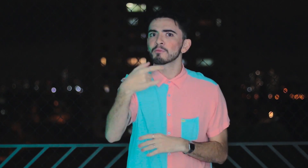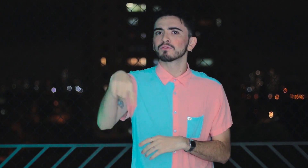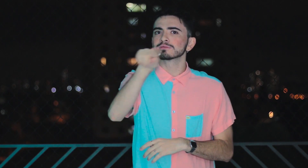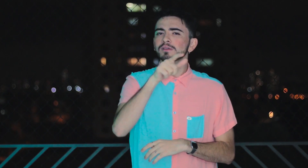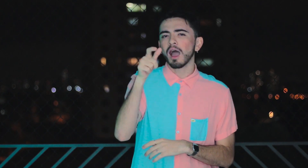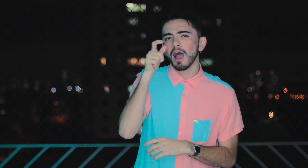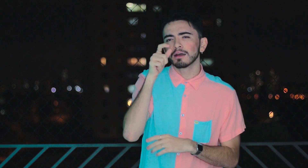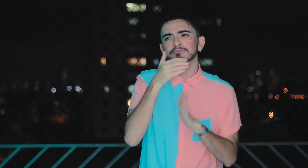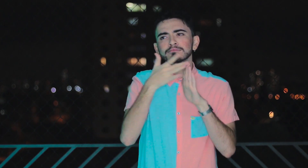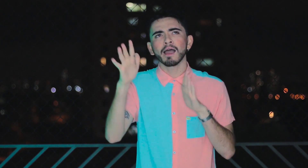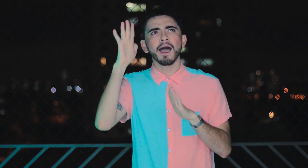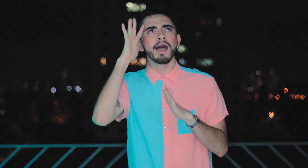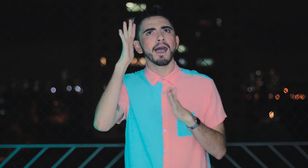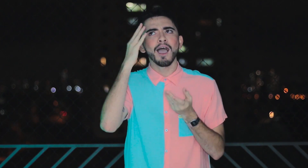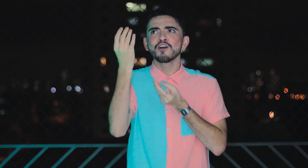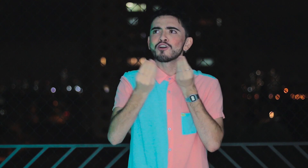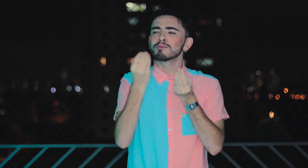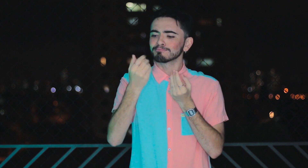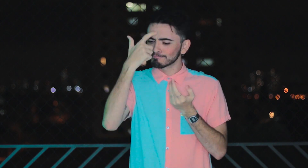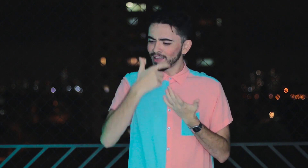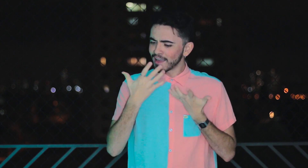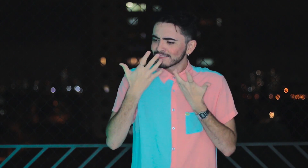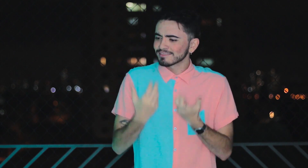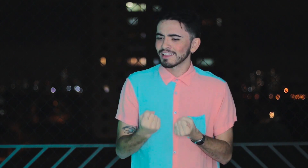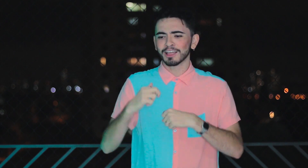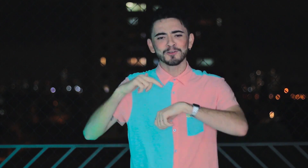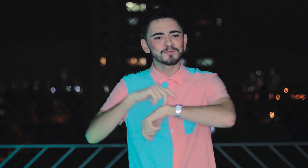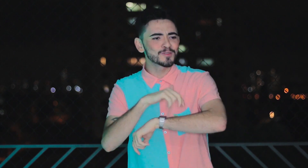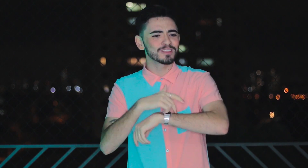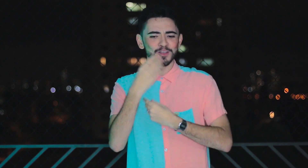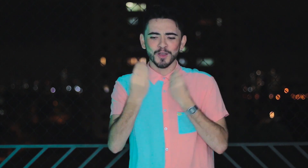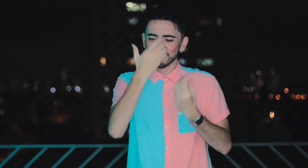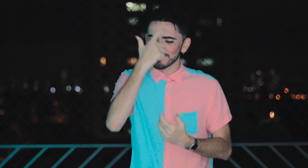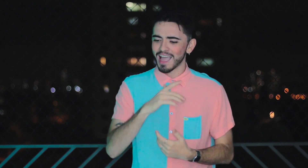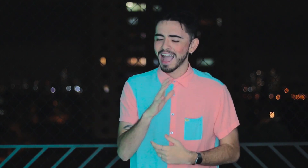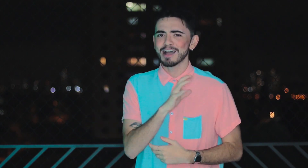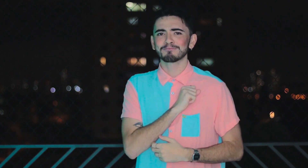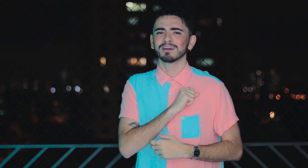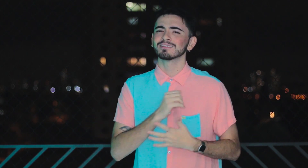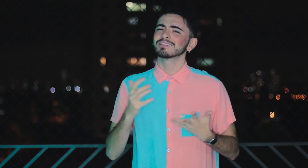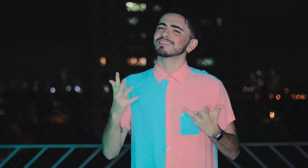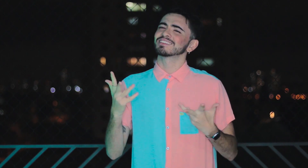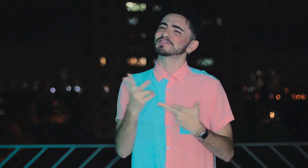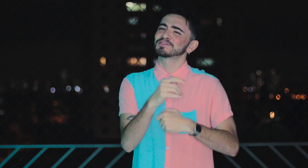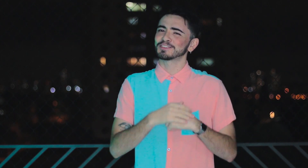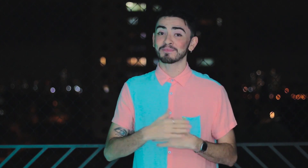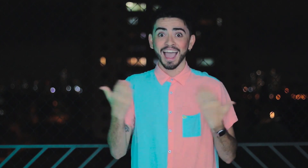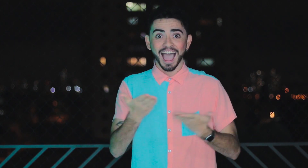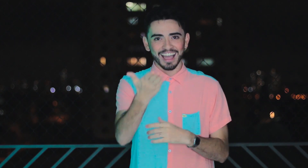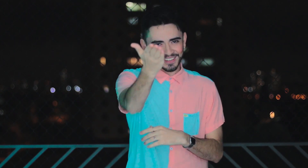Aproveite para refletir sobre aceitação e amor próprio. É realmente lindo! Veja agora!